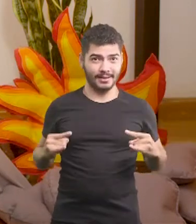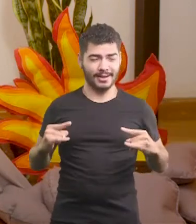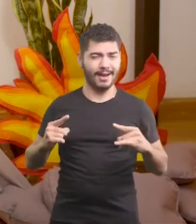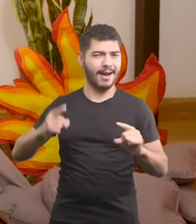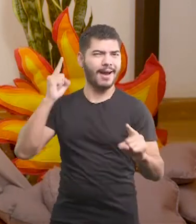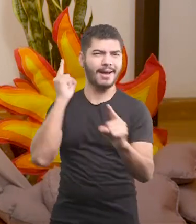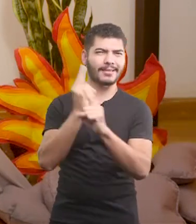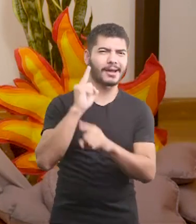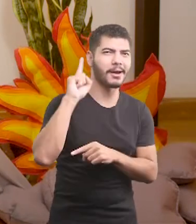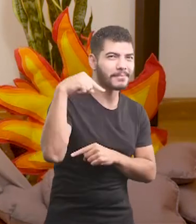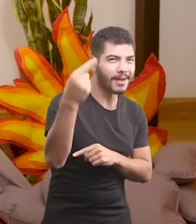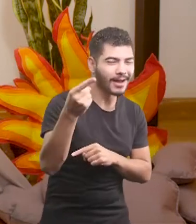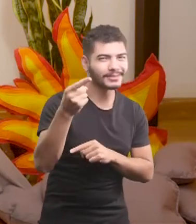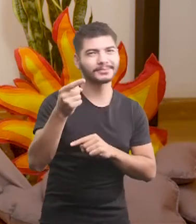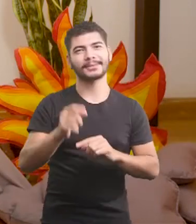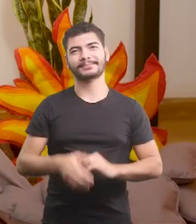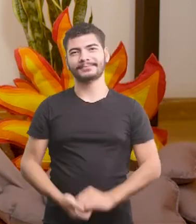Até uma próxima vez, gente!